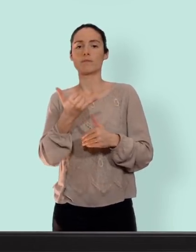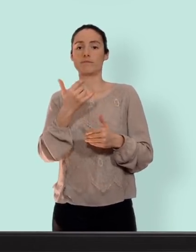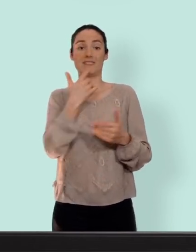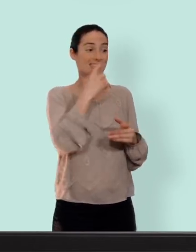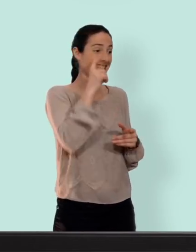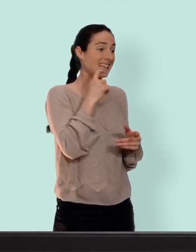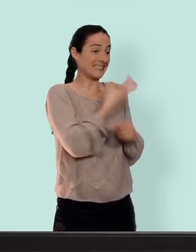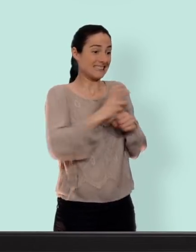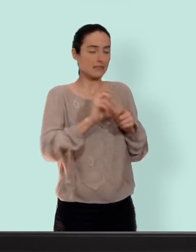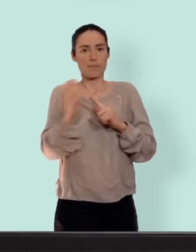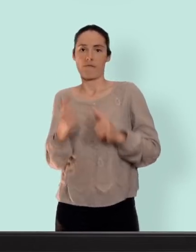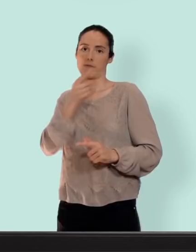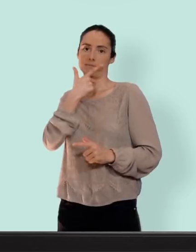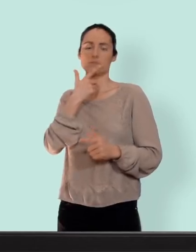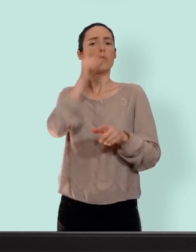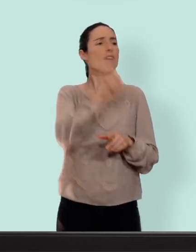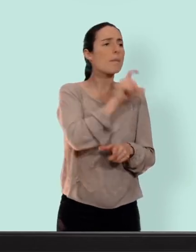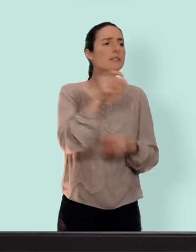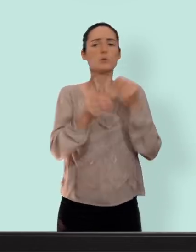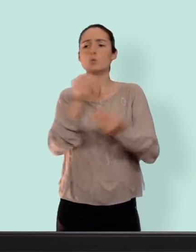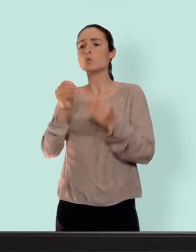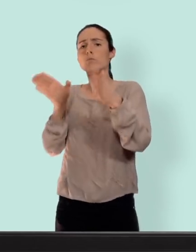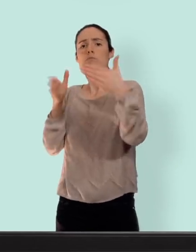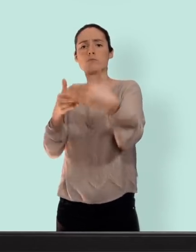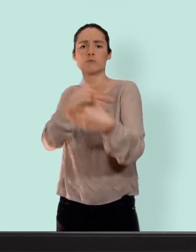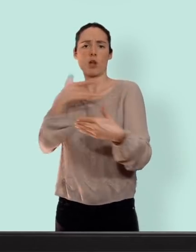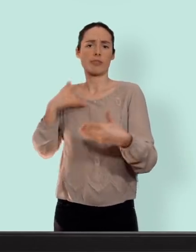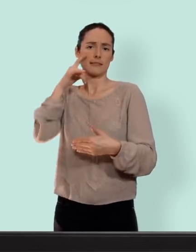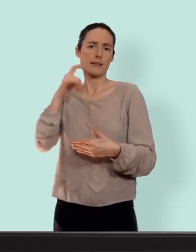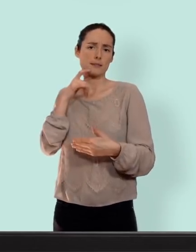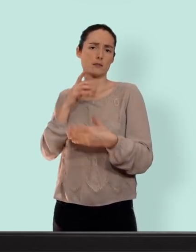et les centres de santé sexuelle.. ce n''est pas donné... clairement... mais ça vaut